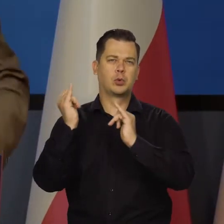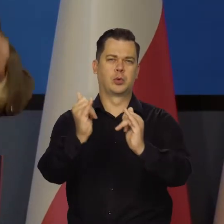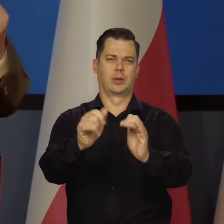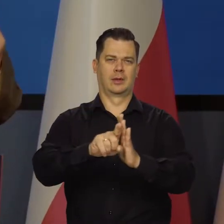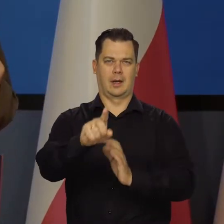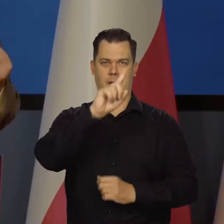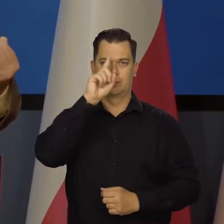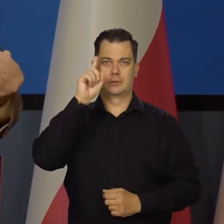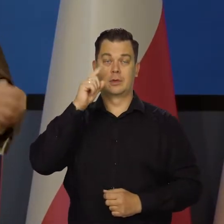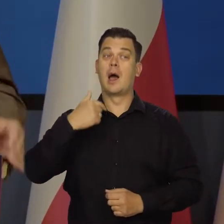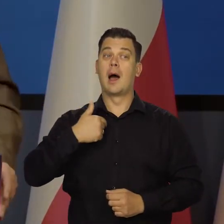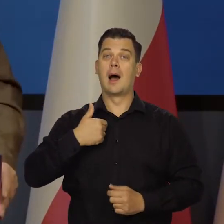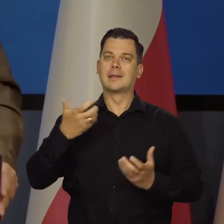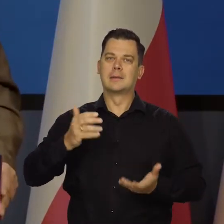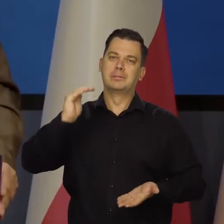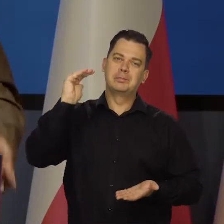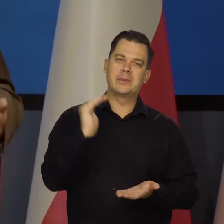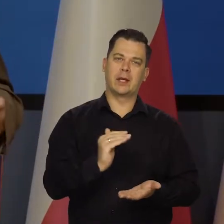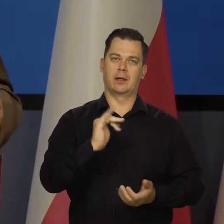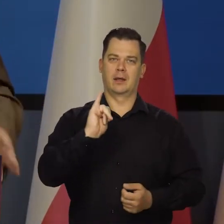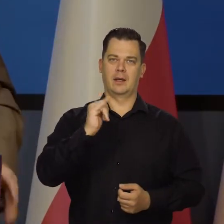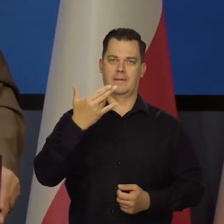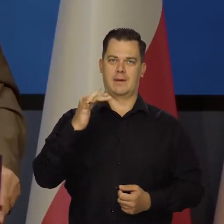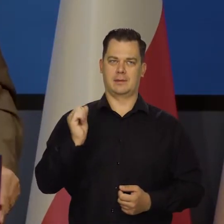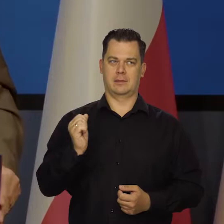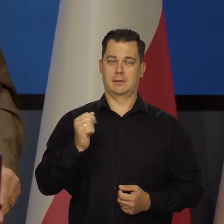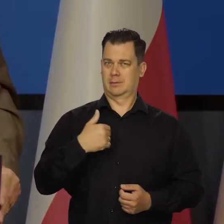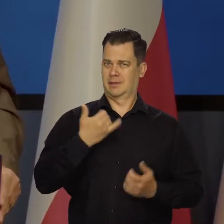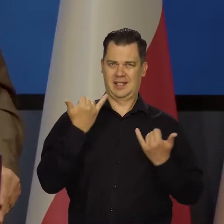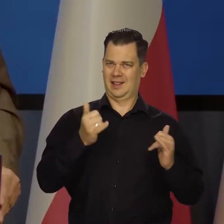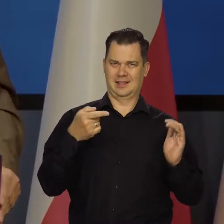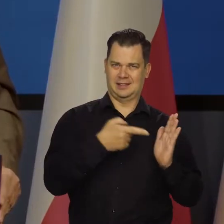a my dbamy, żeby nie było inflacji. Różne sprawy, każdy pilnuje swojego.